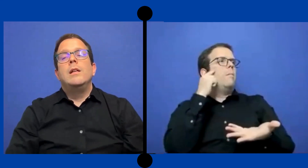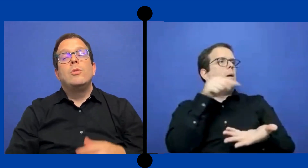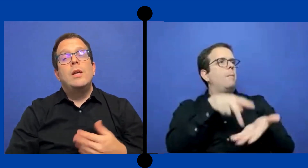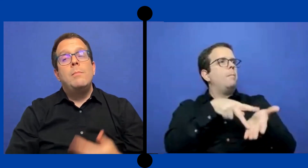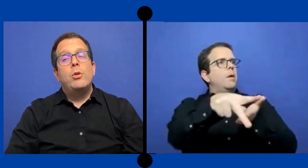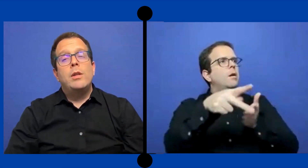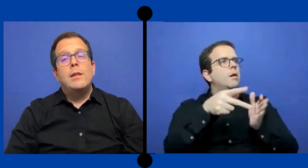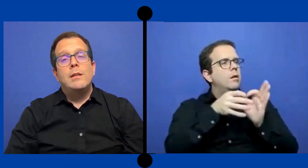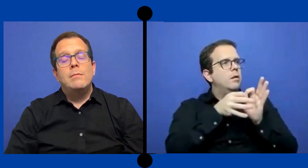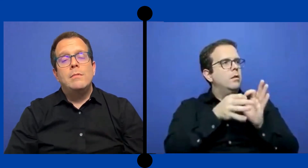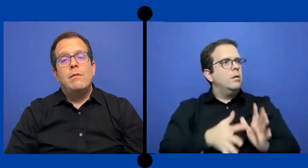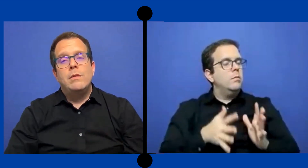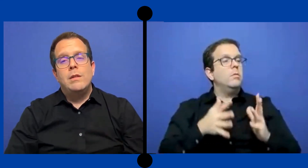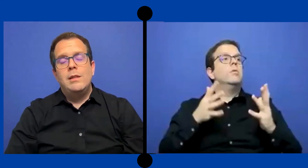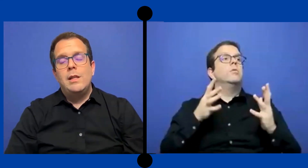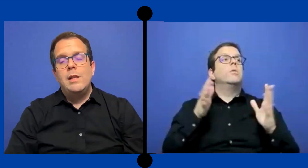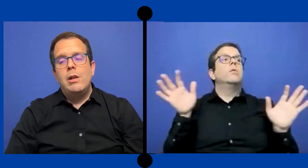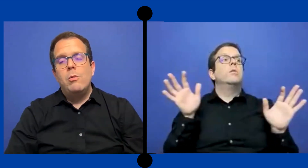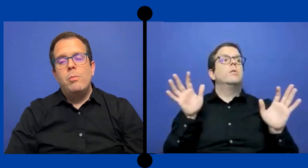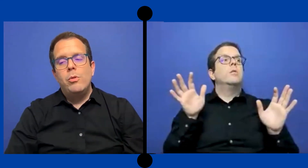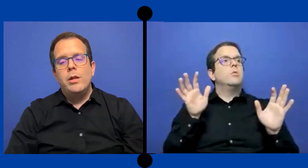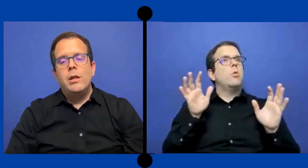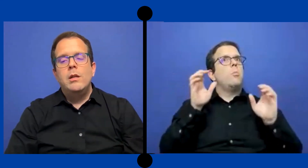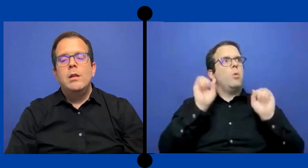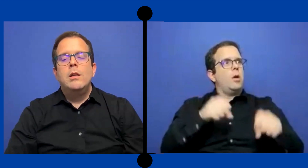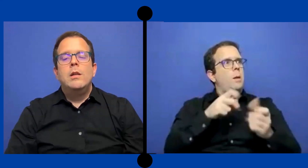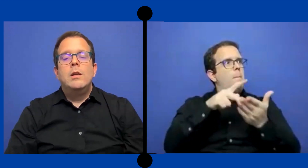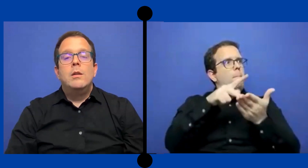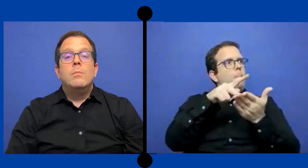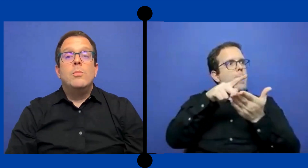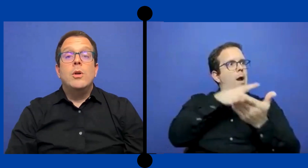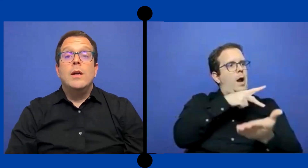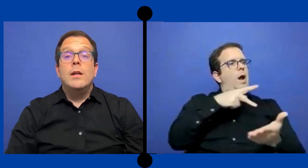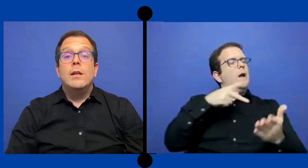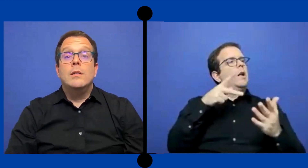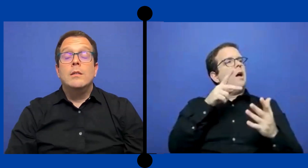Y eso es importante entenderlo porque pues..